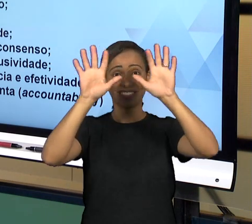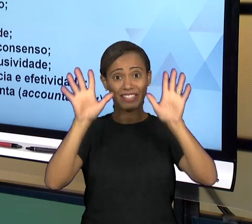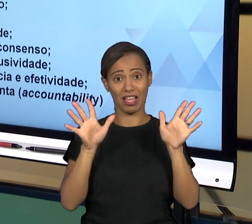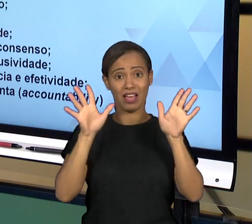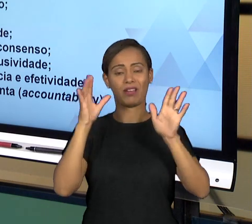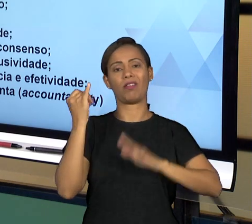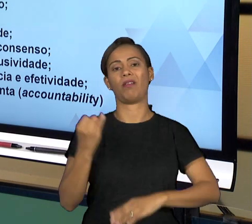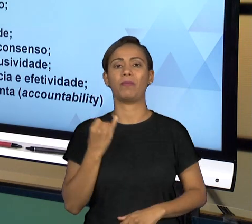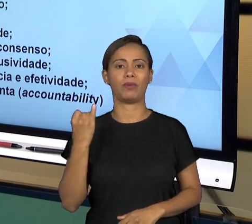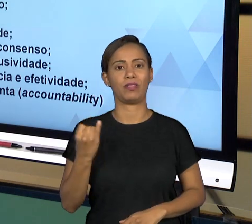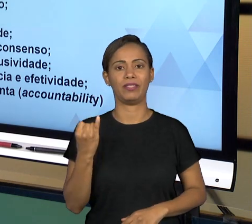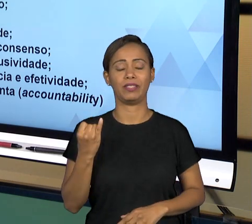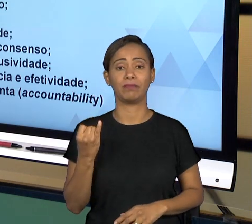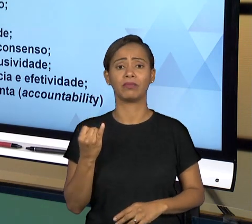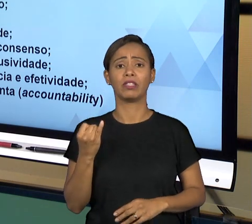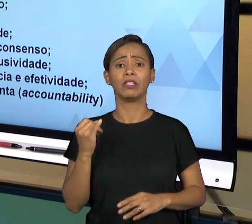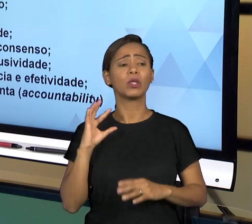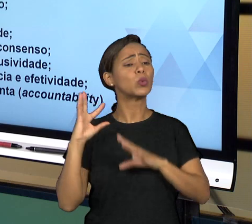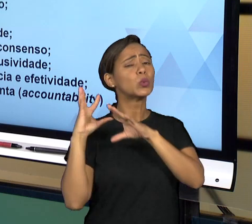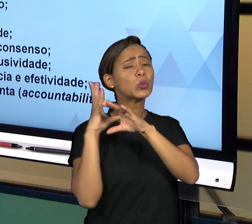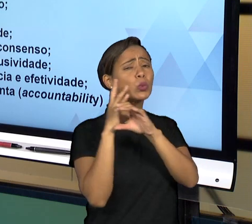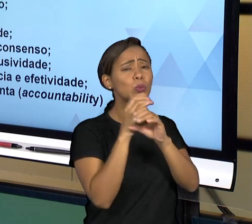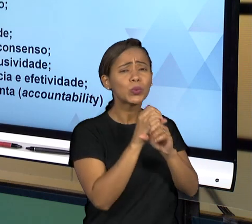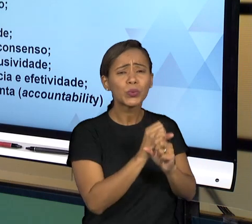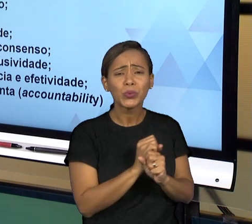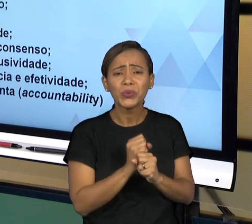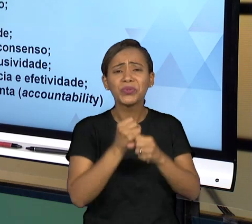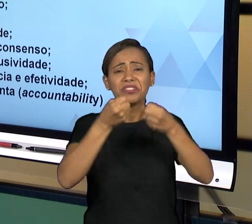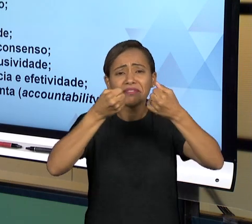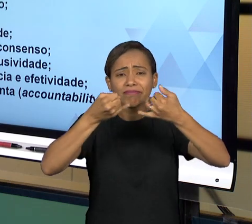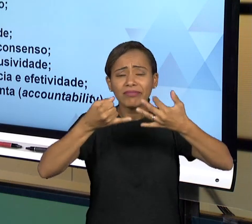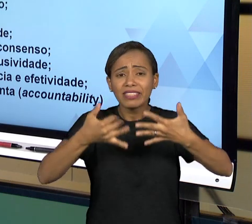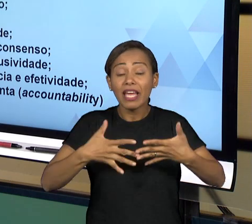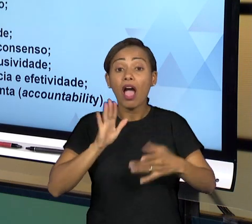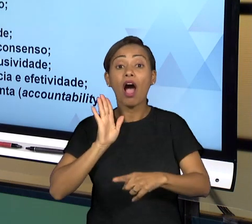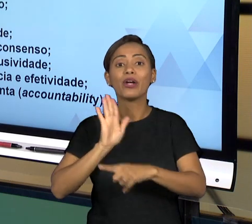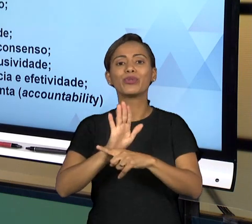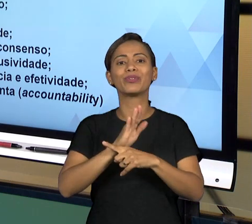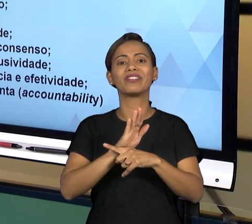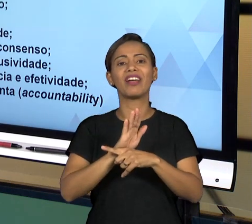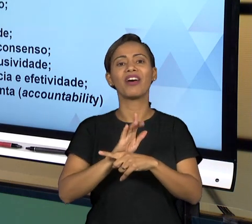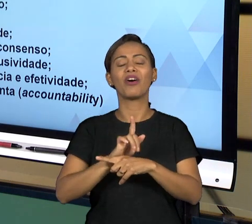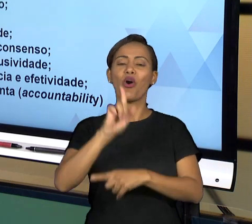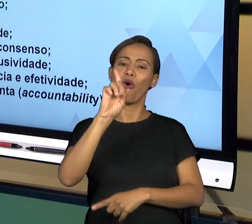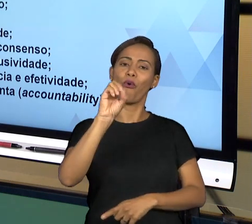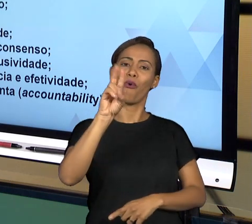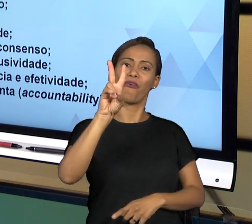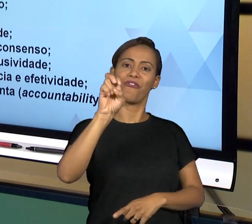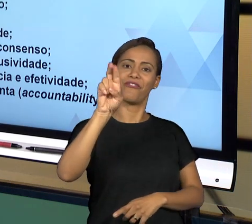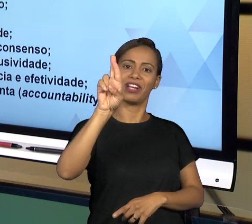QUE DENTRO DO ESTADO DEMOCRÁTICO DE DIREITO, DENTRO DO ESTADO BRASILEIRO QUE ESTÁ POSITIVADO